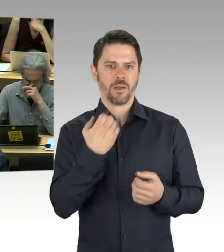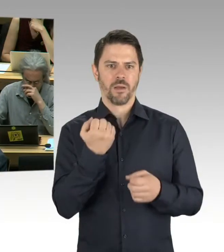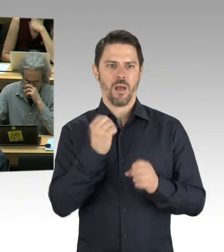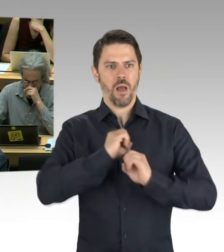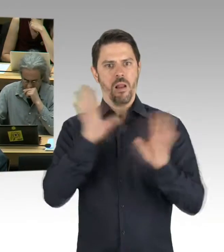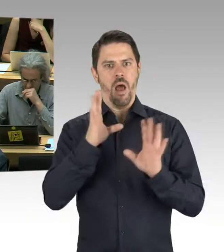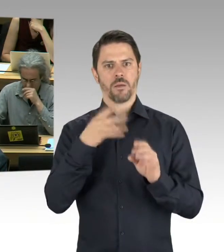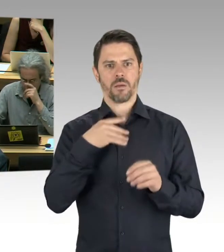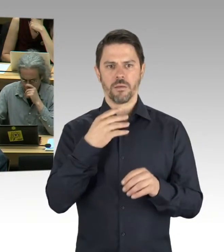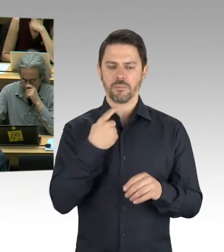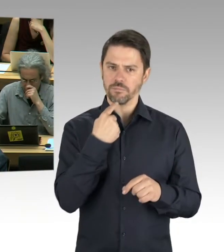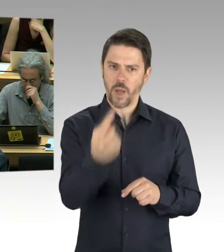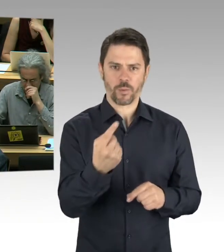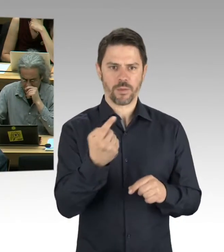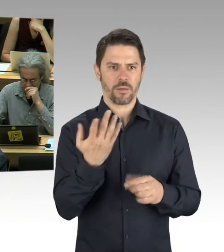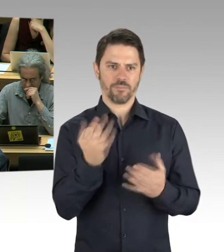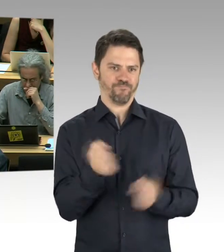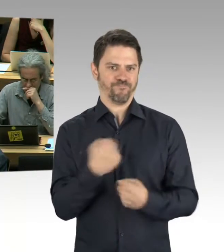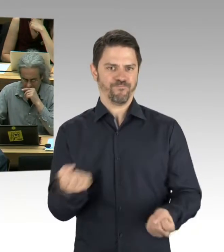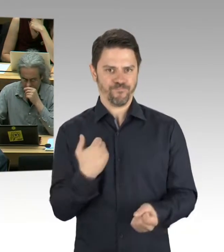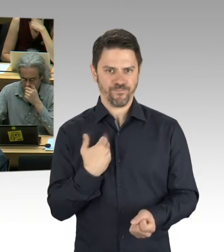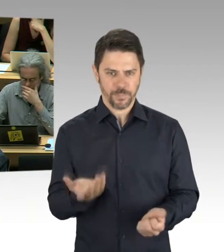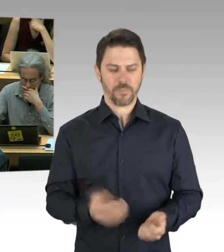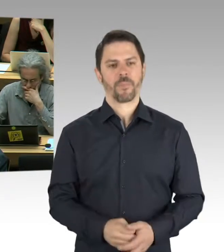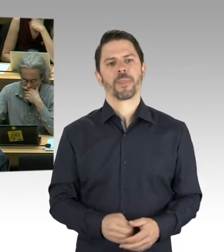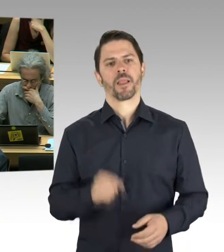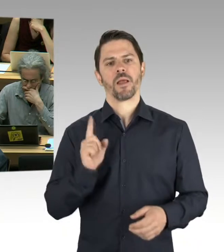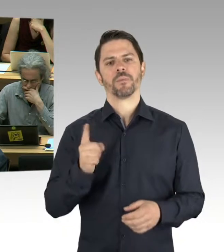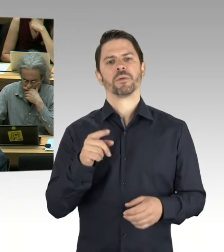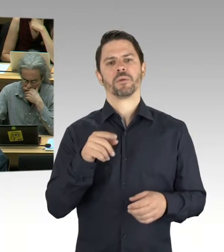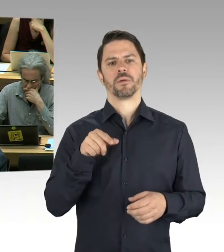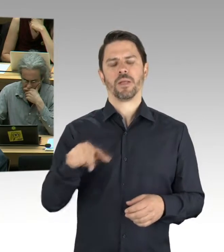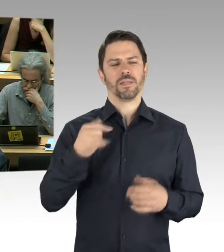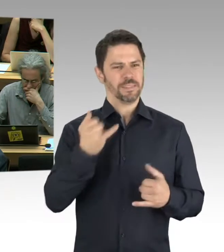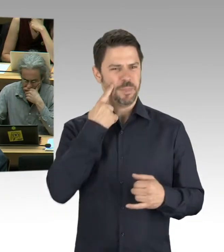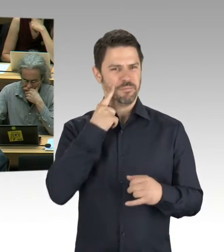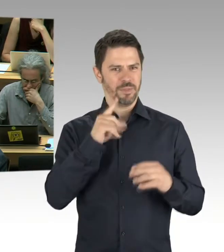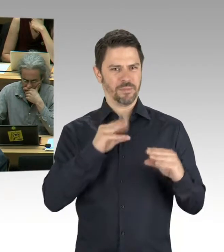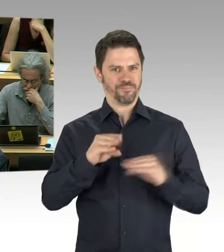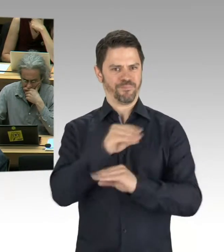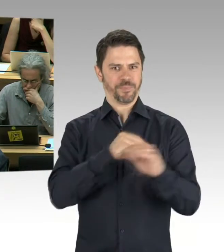(Präsidium) Wünschen Sie eine Nachfrage zu stellen, Frau Kollegin? Bitte schön, dann bekommen Sie das Wort.